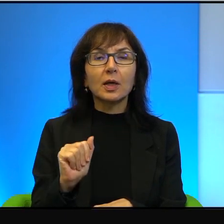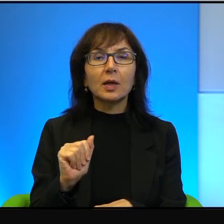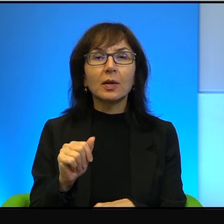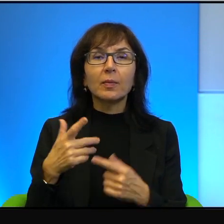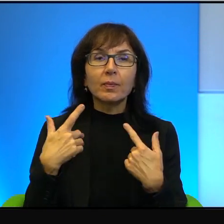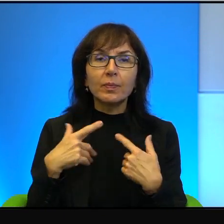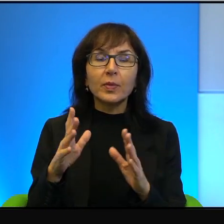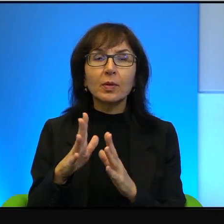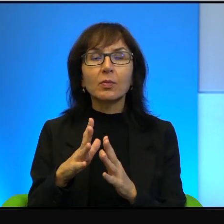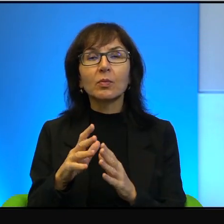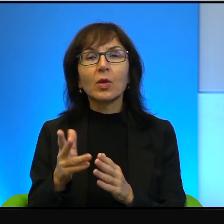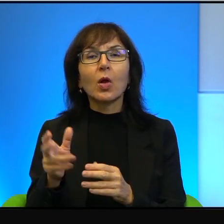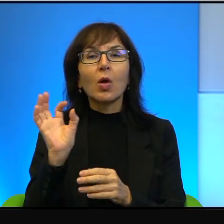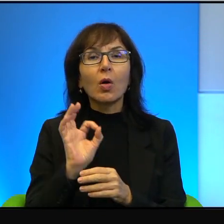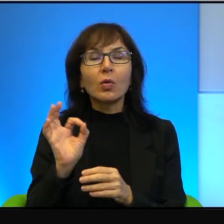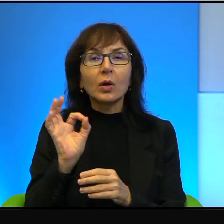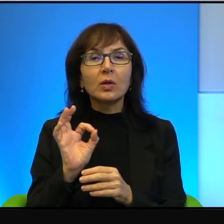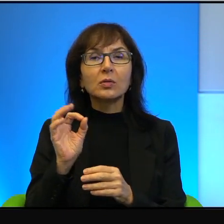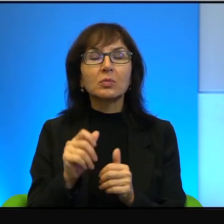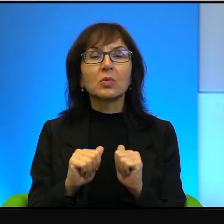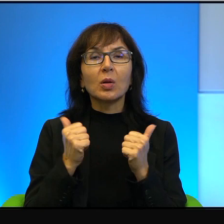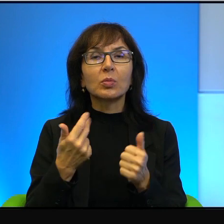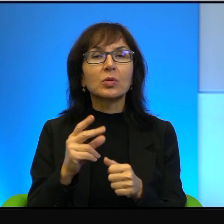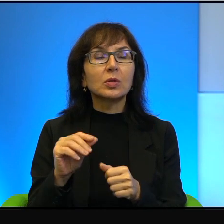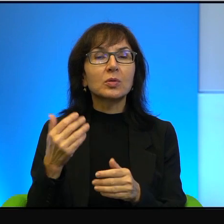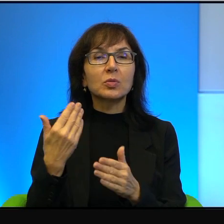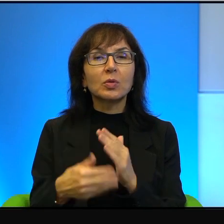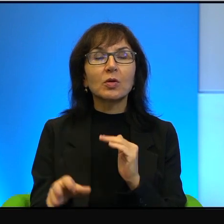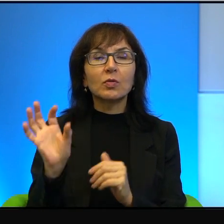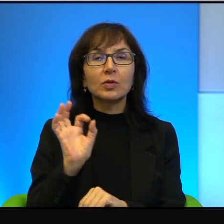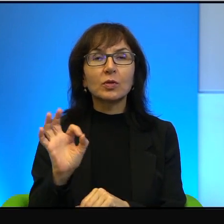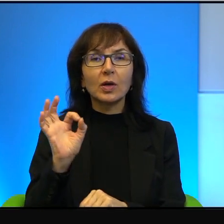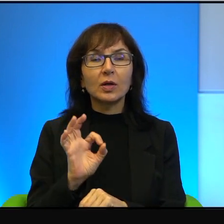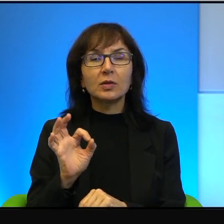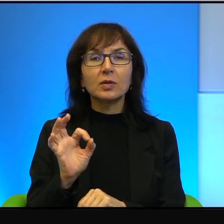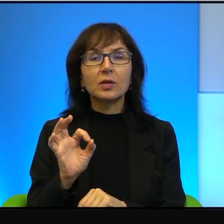okazji, żeby zmarnować okazję coś w tym jest.